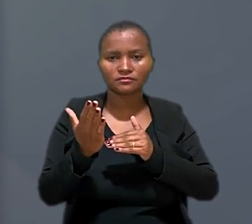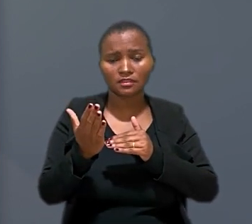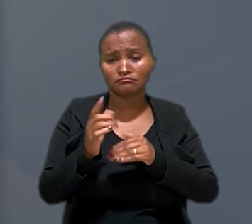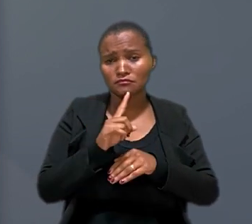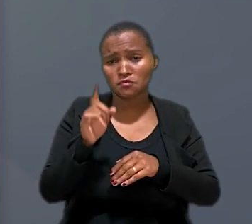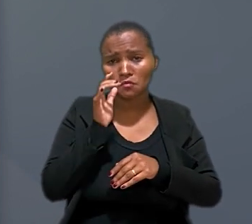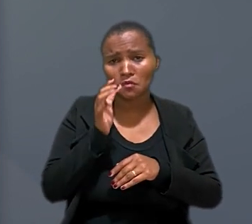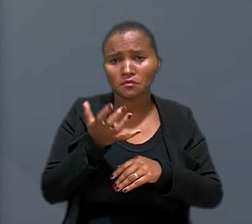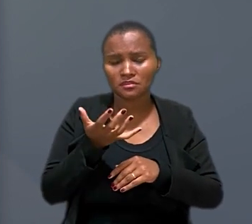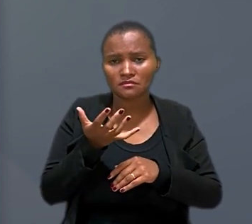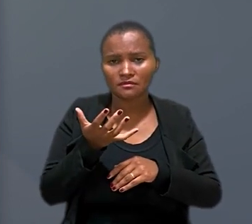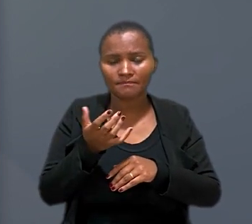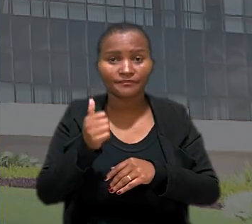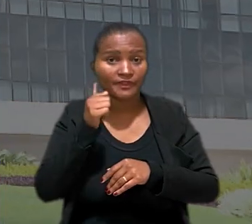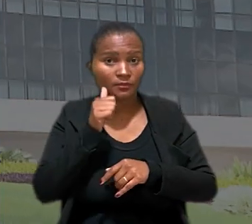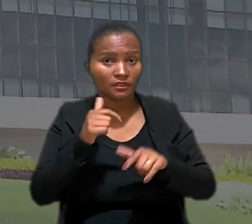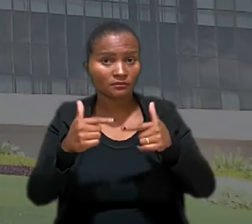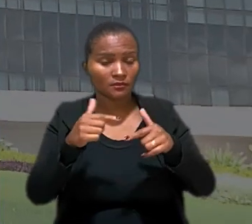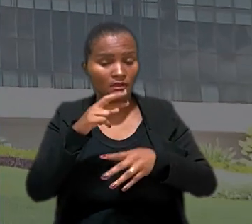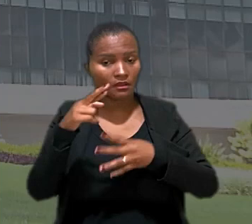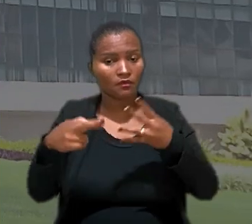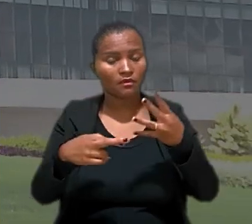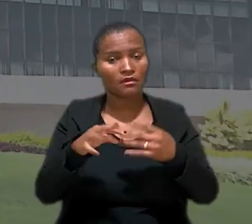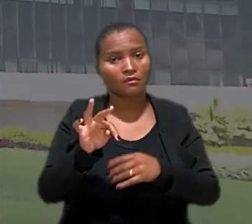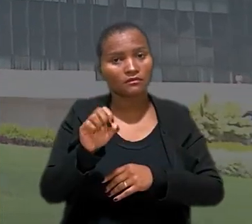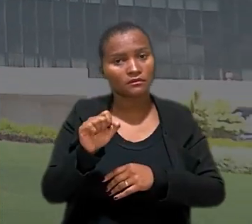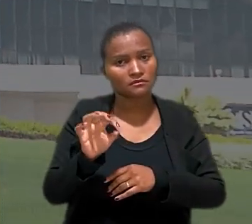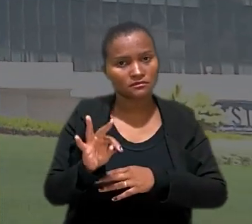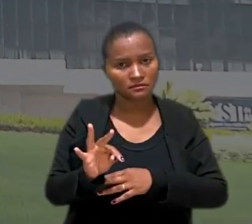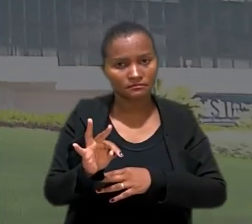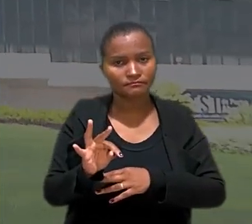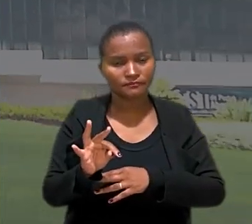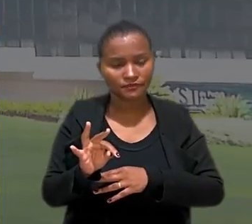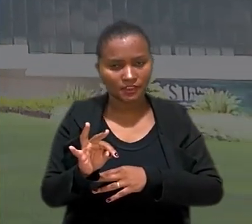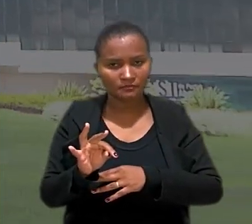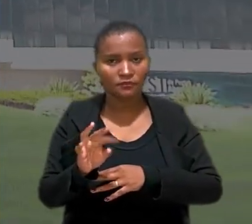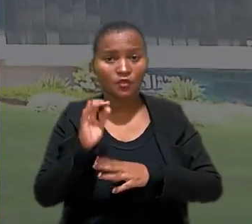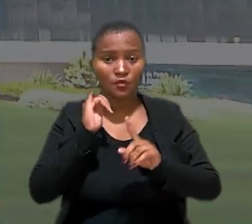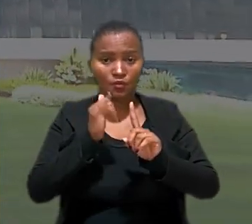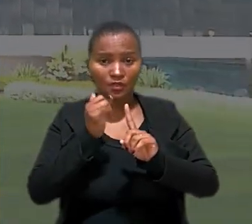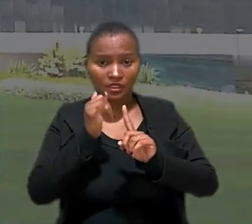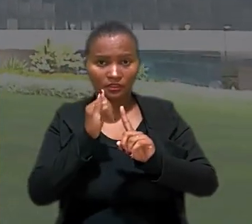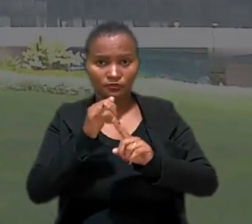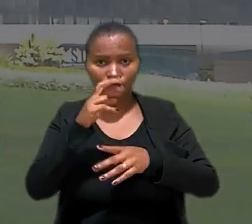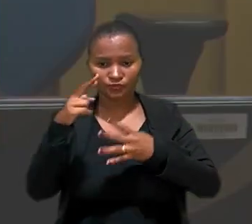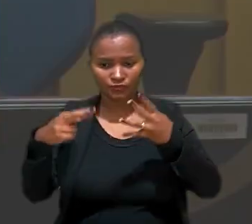não se afigurou no caso. A trabalhadora recorreu ao Tribunal Superior do Trabalho. O relator do recurso